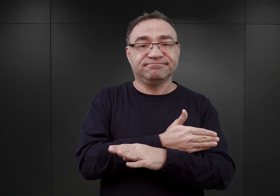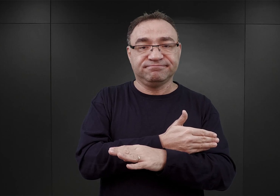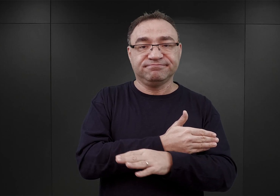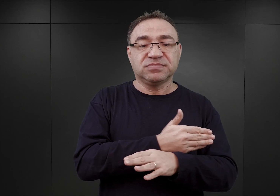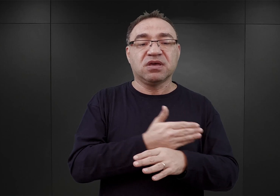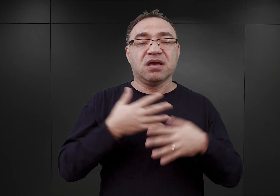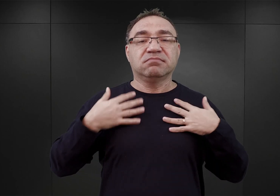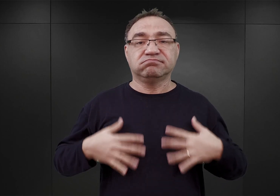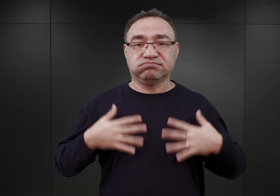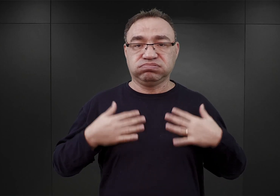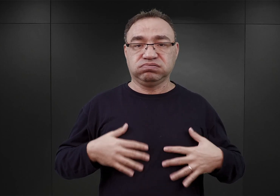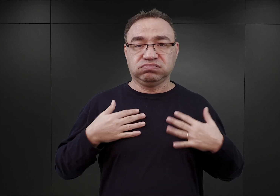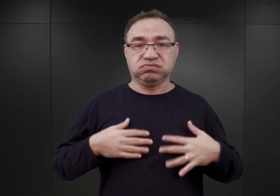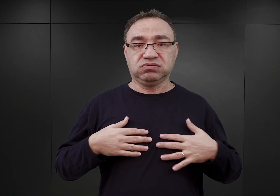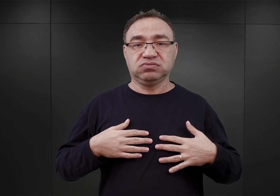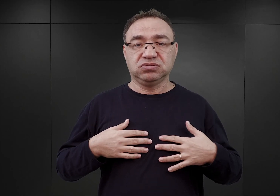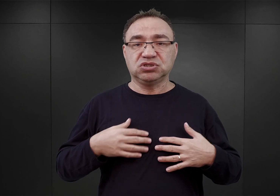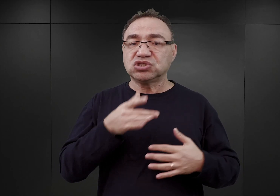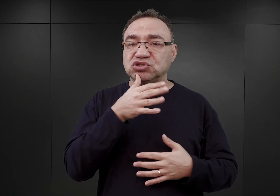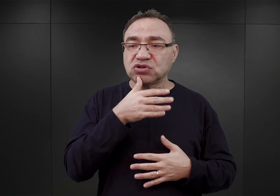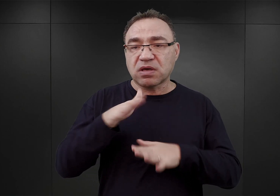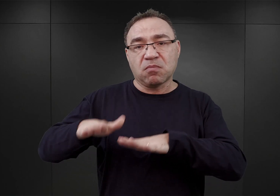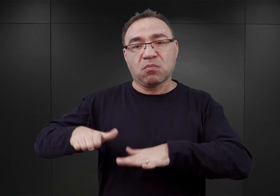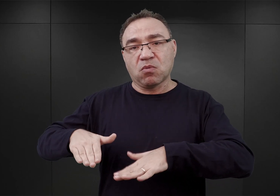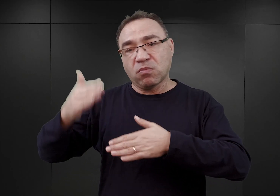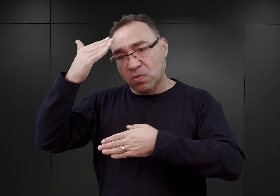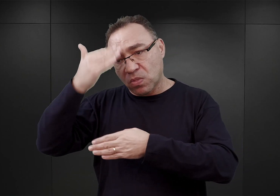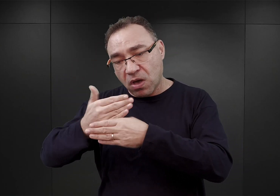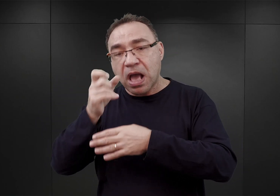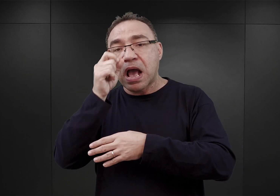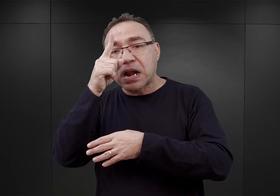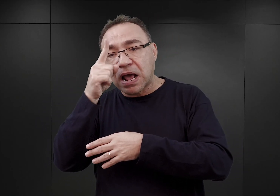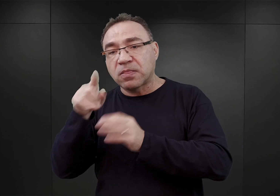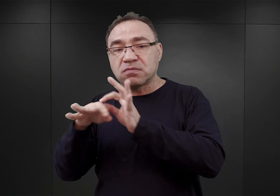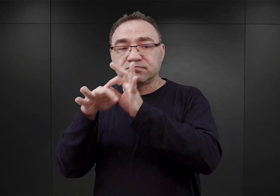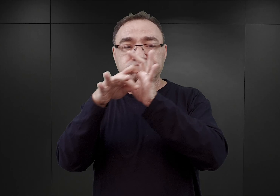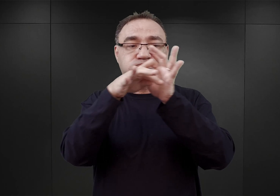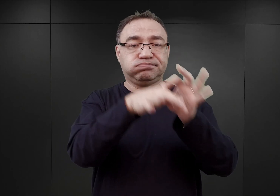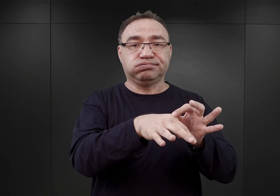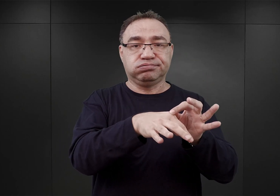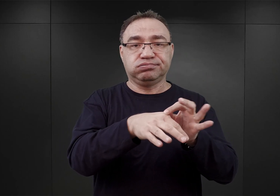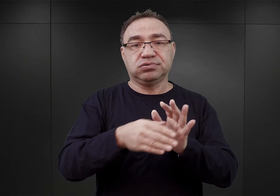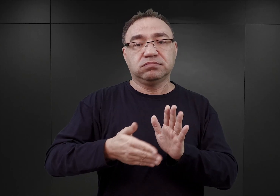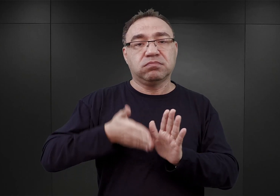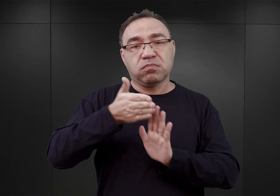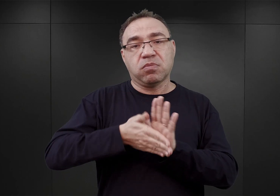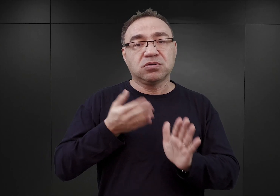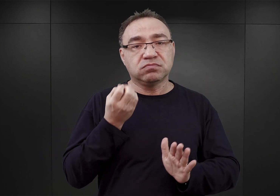do mykwy w Tarnowie, gdzie spędzili noc, a nad ranem zaprowadzono ich na dworzec kolejowy w Tarnowie.